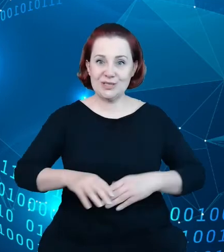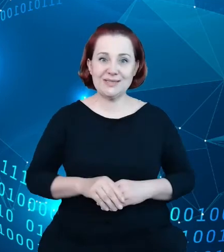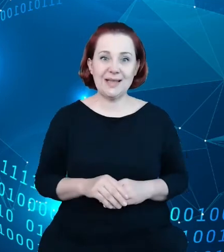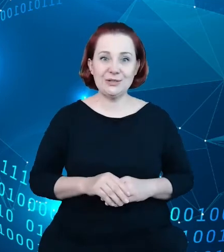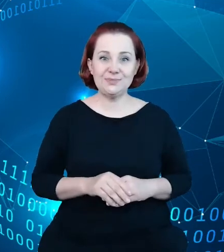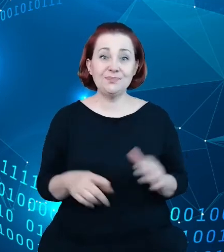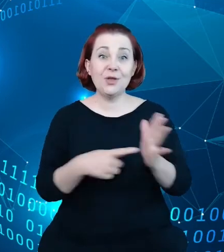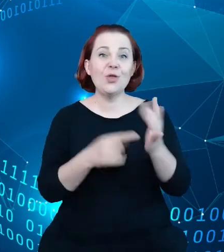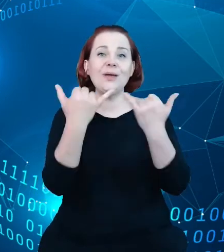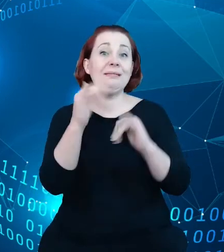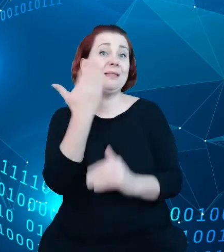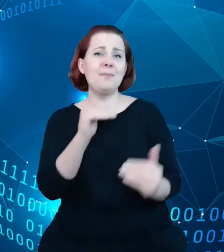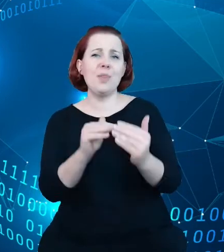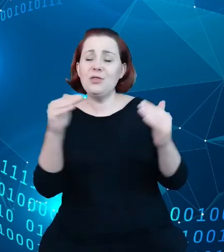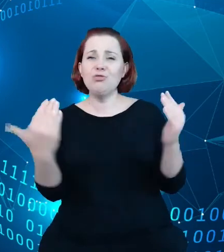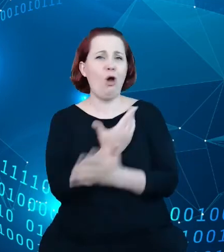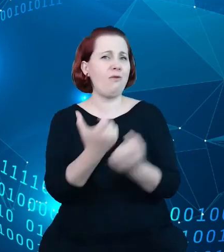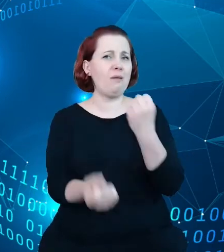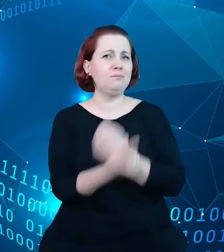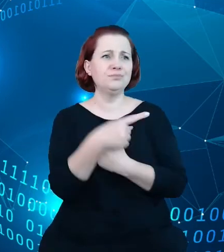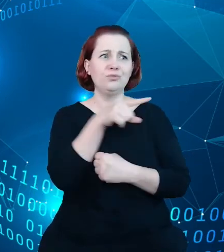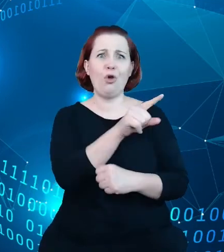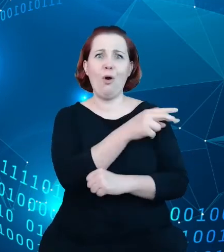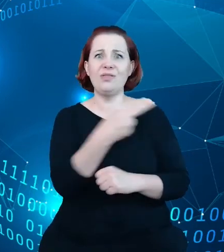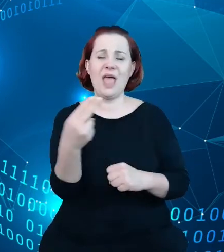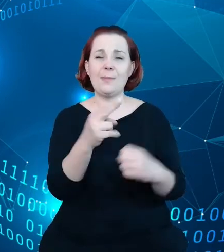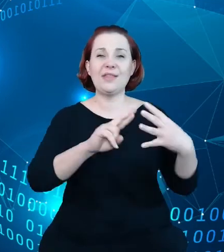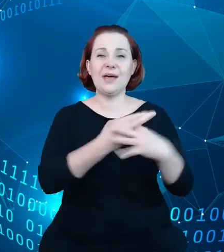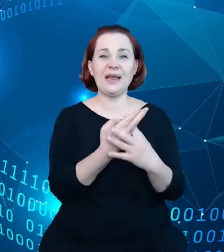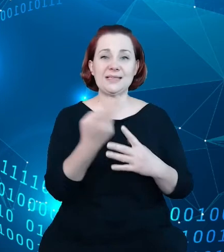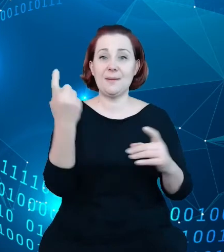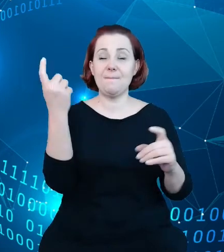zupełnie nowe podejście do rejestrów państwowych. Każdy z obiektów w tym